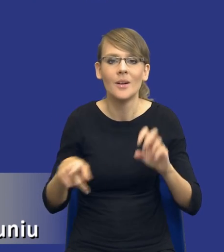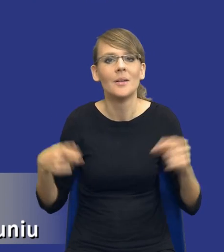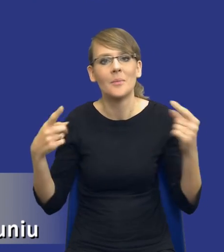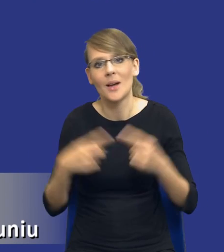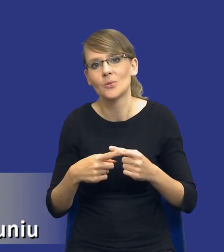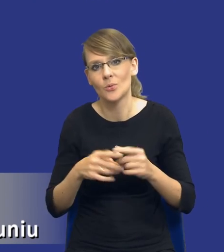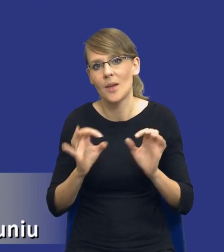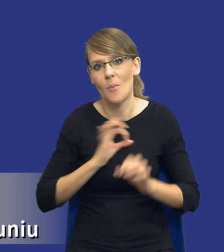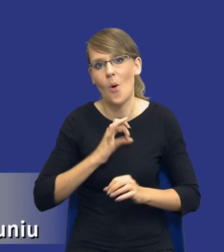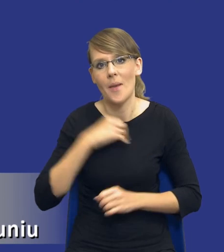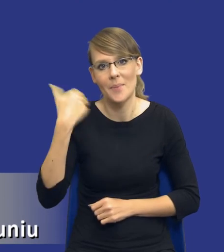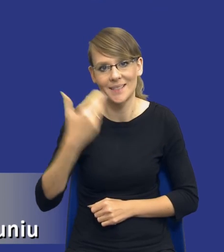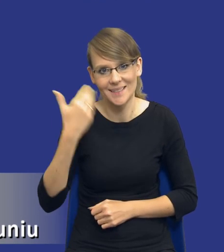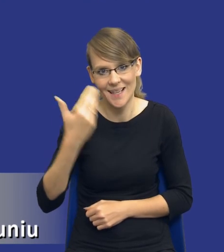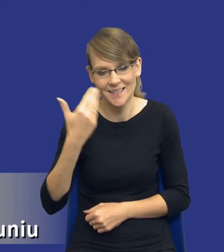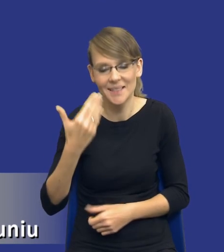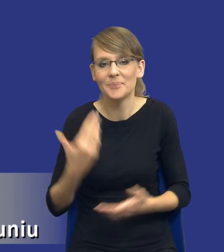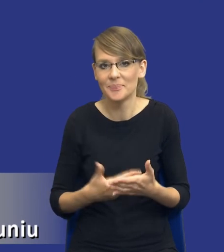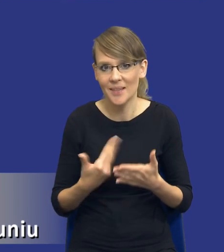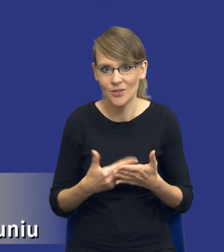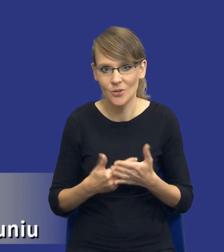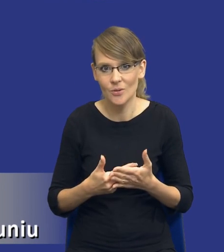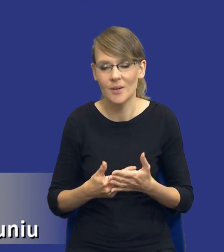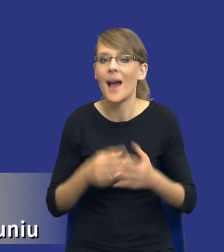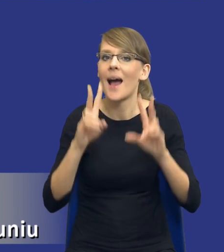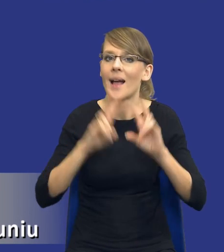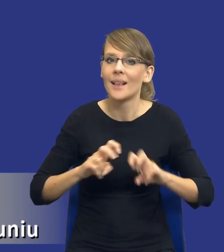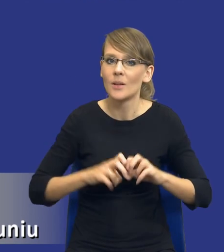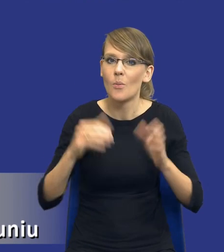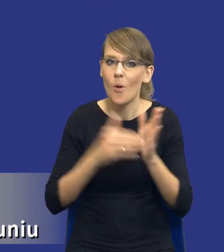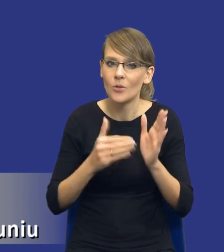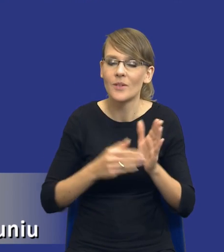dzisiejszej prezentacji, z tego względu, że analiza potrzeb i wymagań zamawiającego